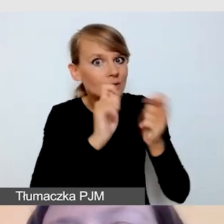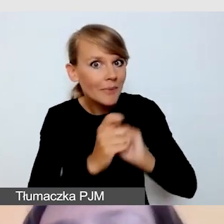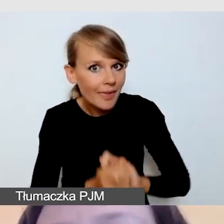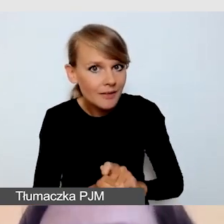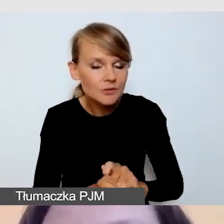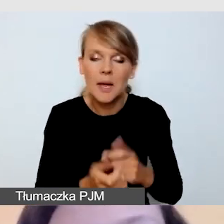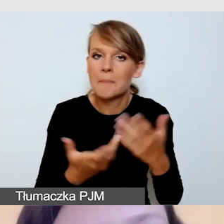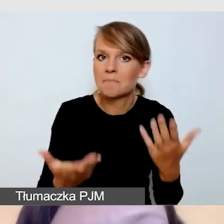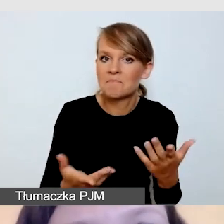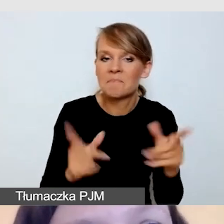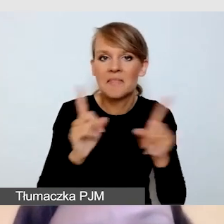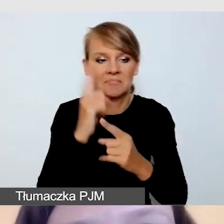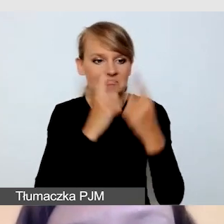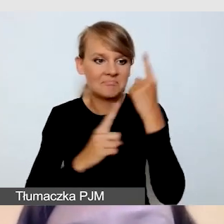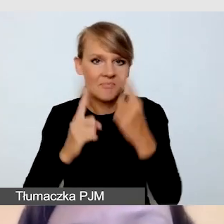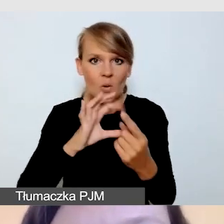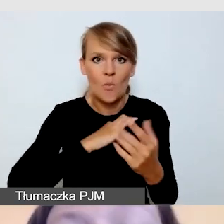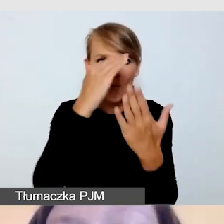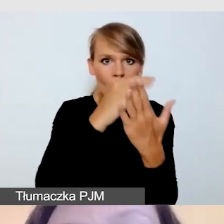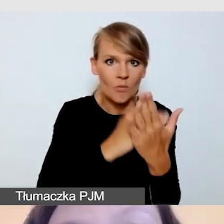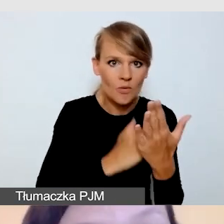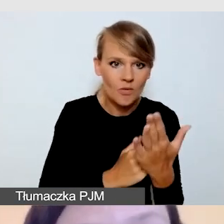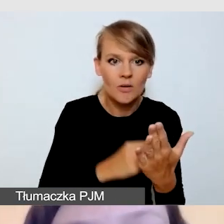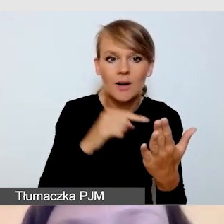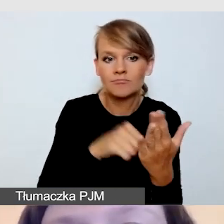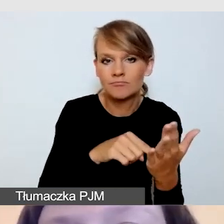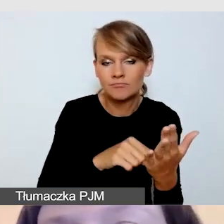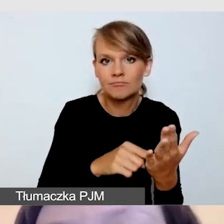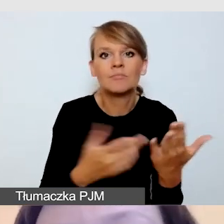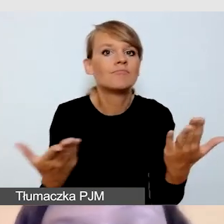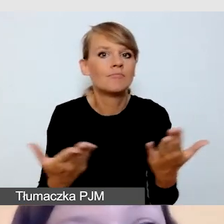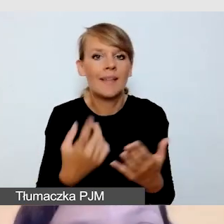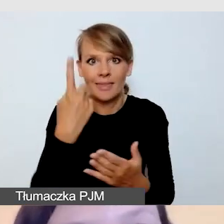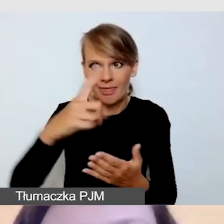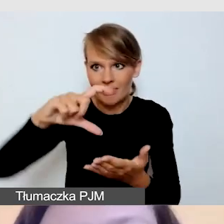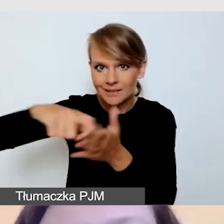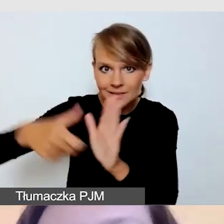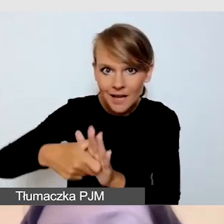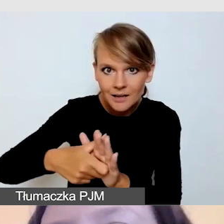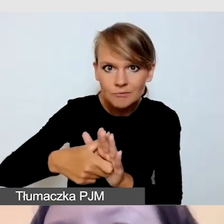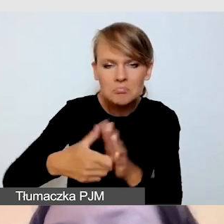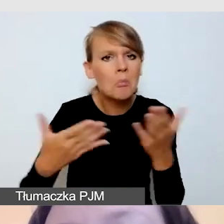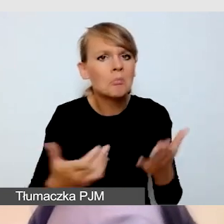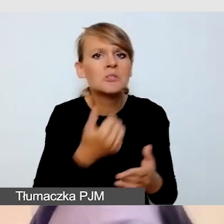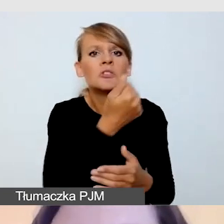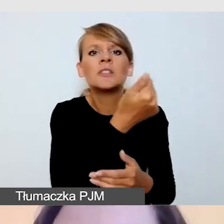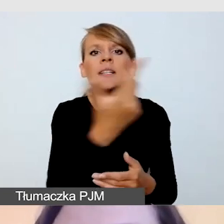wydarzenia dzieją się w jednej lokalizacji, czy w kilku salach równolegle. Czy będzie to jedna transmisja czy kilka transmisji.